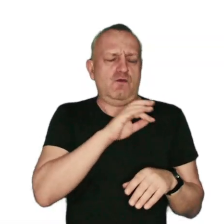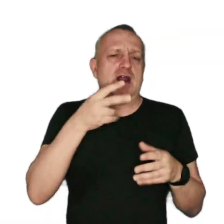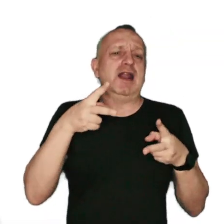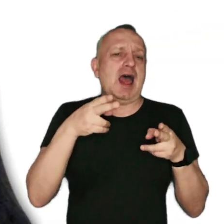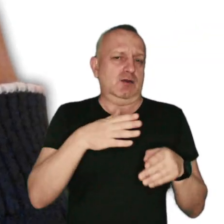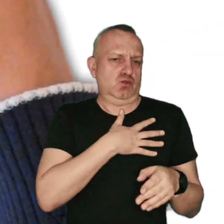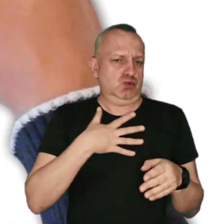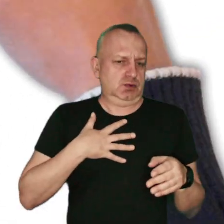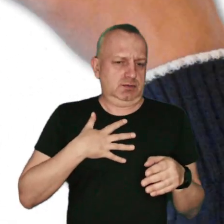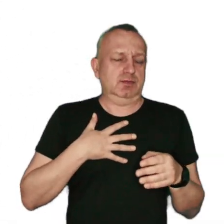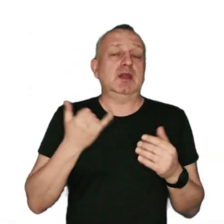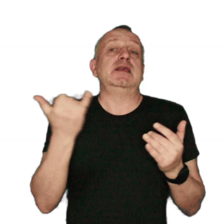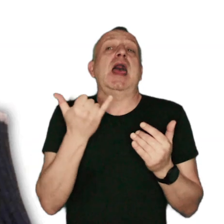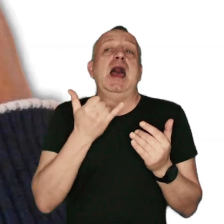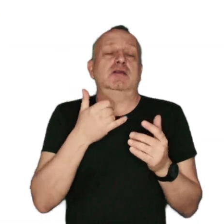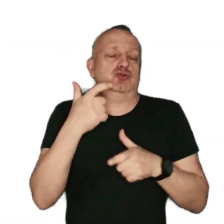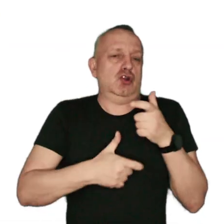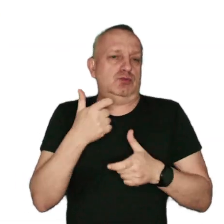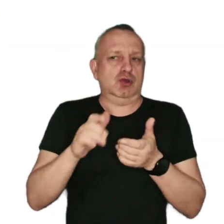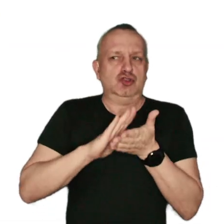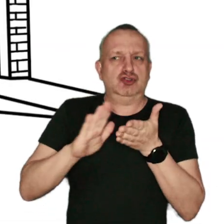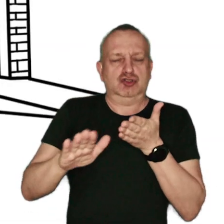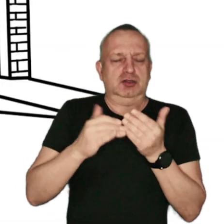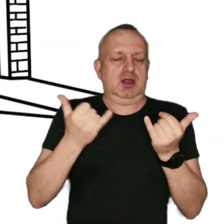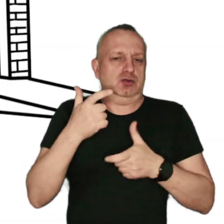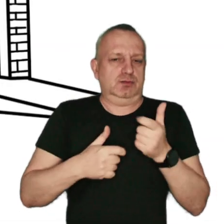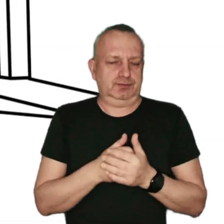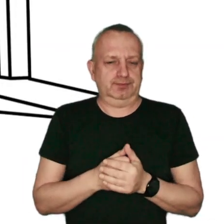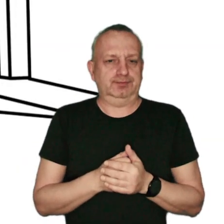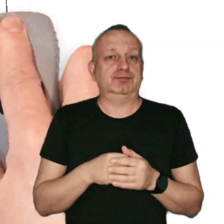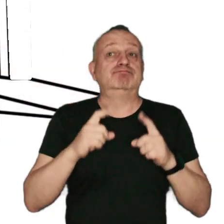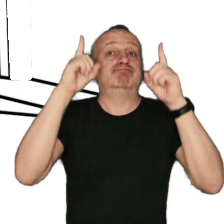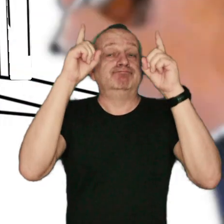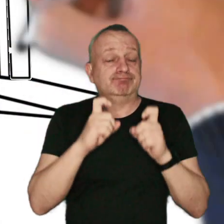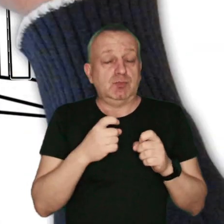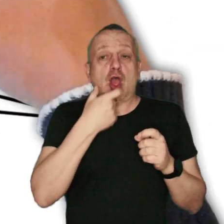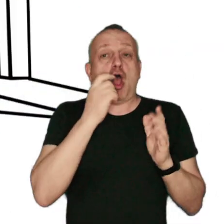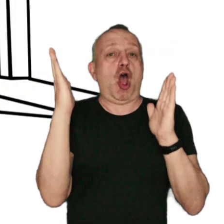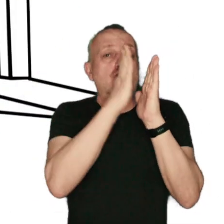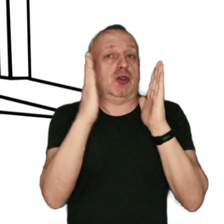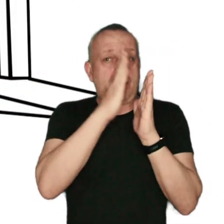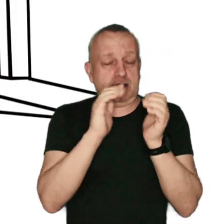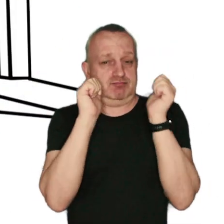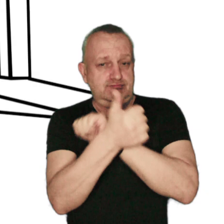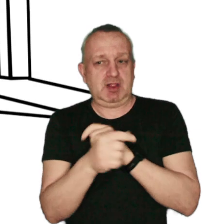Jak sobie radzić z zanieczyszczeniem powietrza w swojej okolicy? Zacznij od ocieplenia swojego domu i wymiany źródła ciepła.